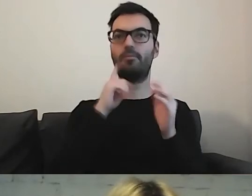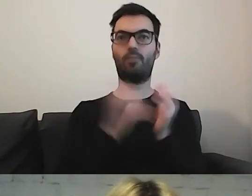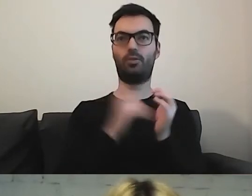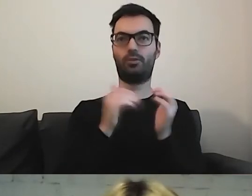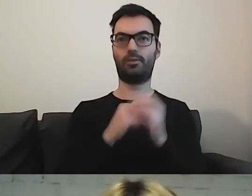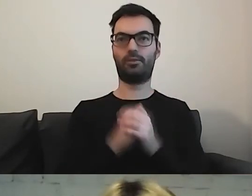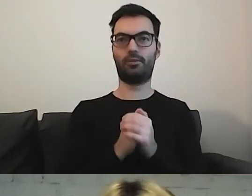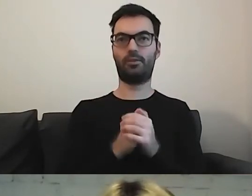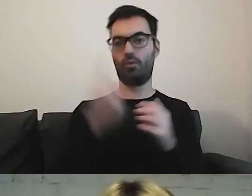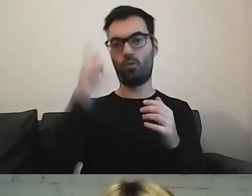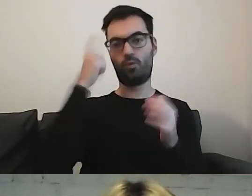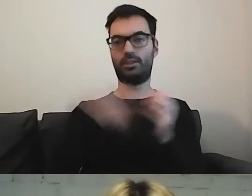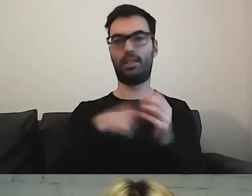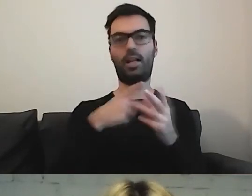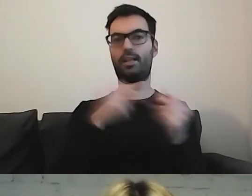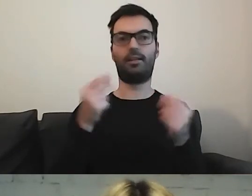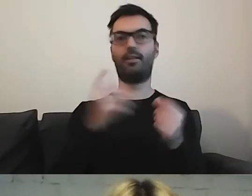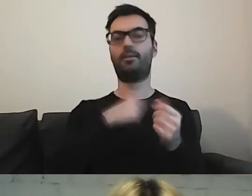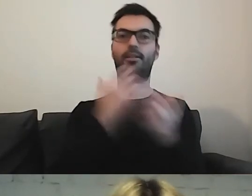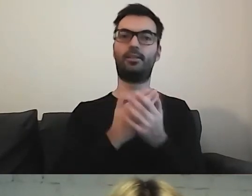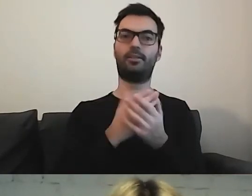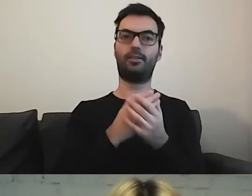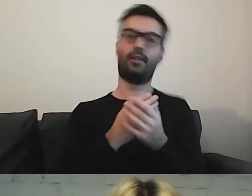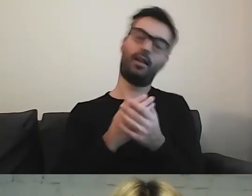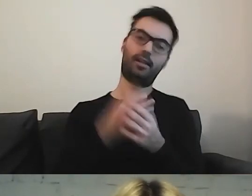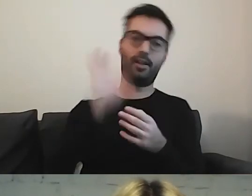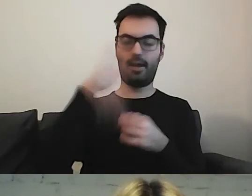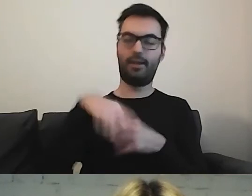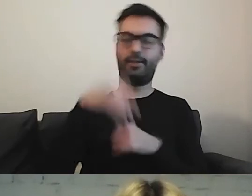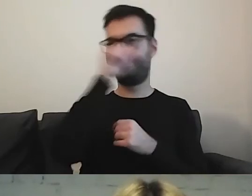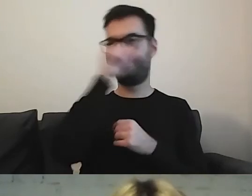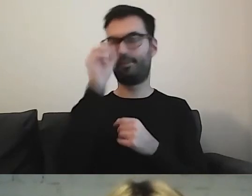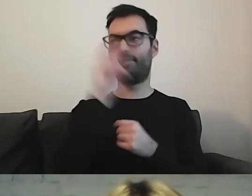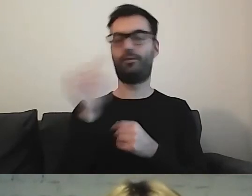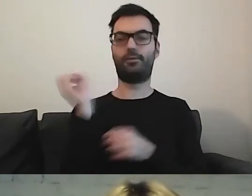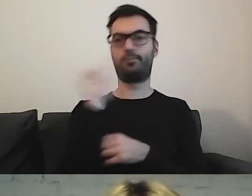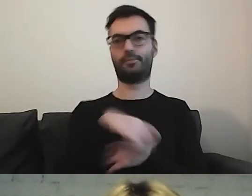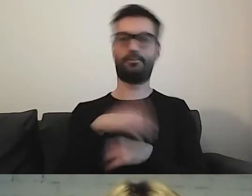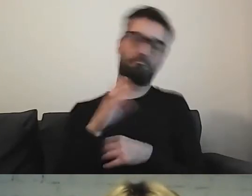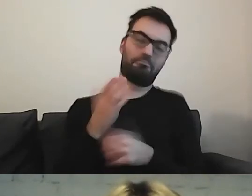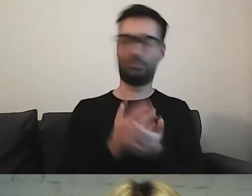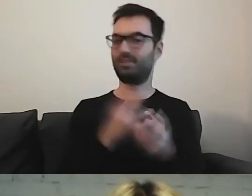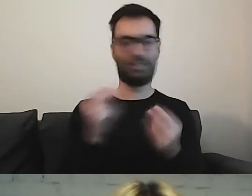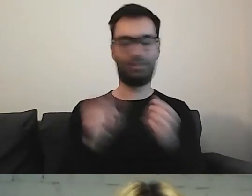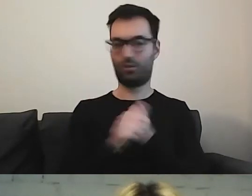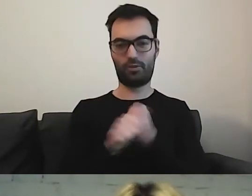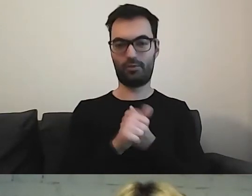To po to ma służyć. Nie po to, żebyśmy tylko zawiesili to na stronie i się z tego cieszyli.